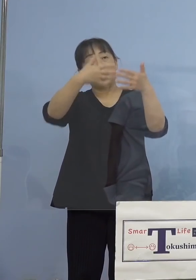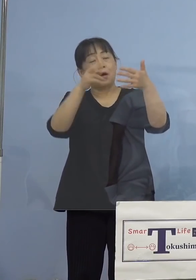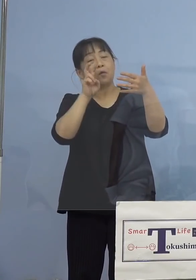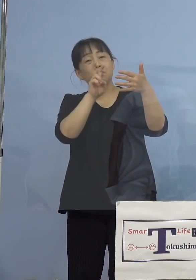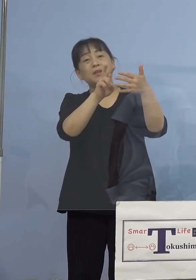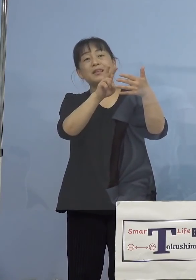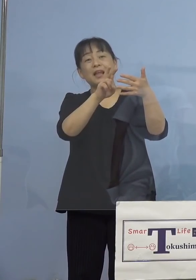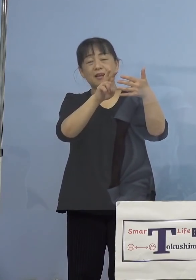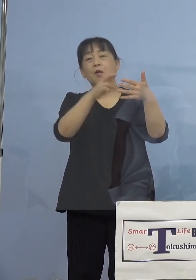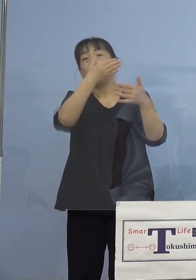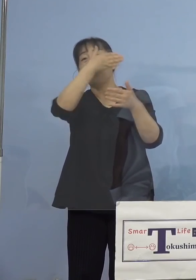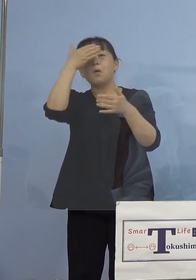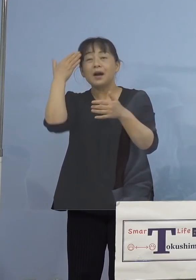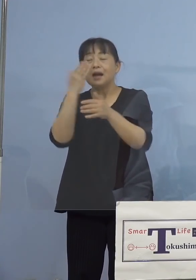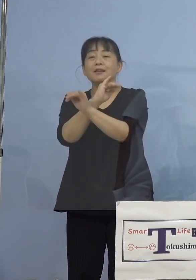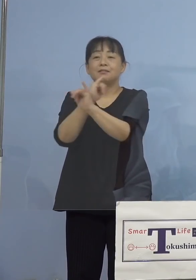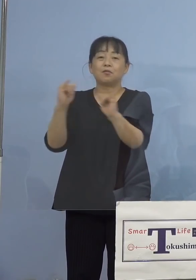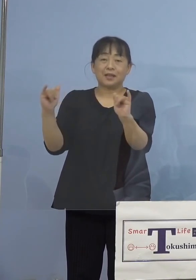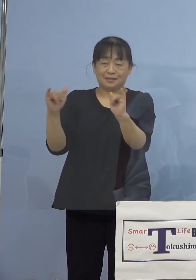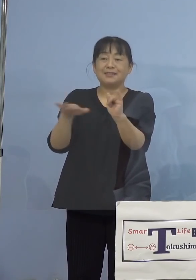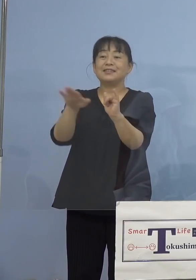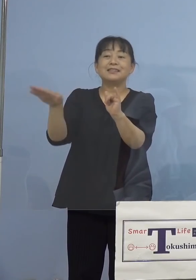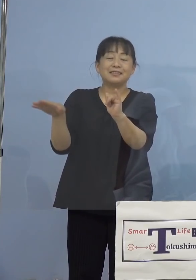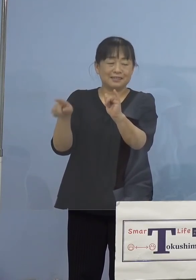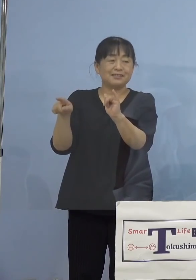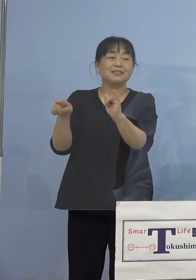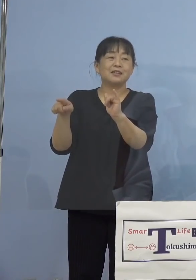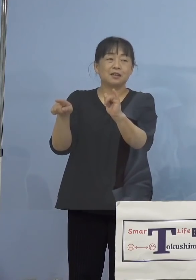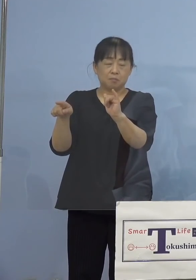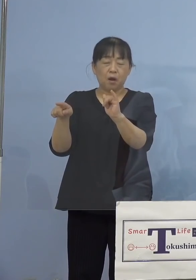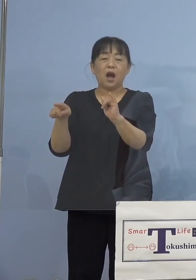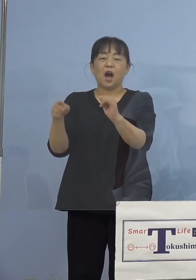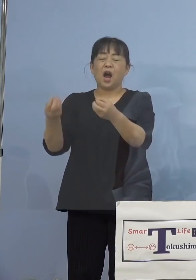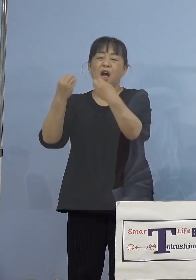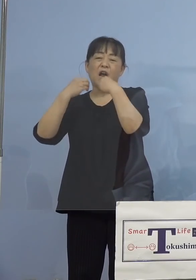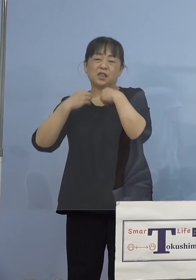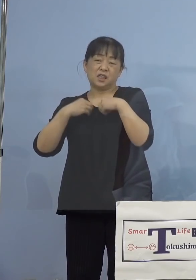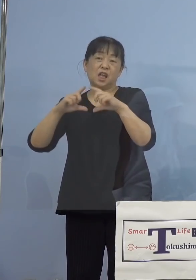特に若い世代の皆さん方、先ほど 感染率が高いということを申し上げました